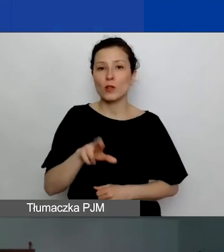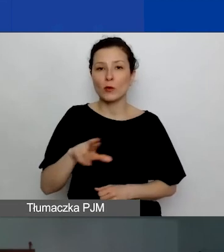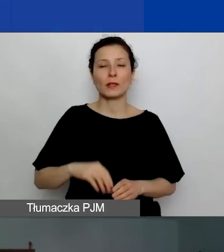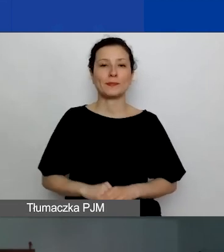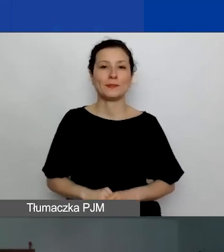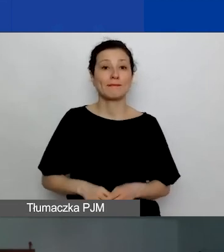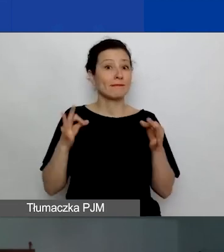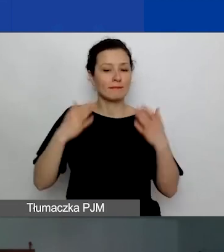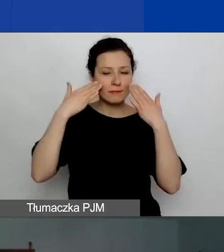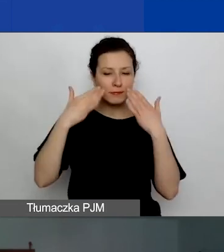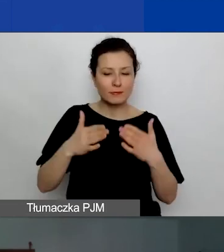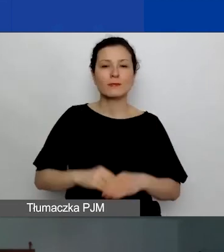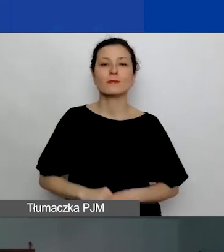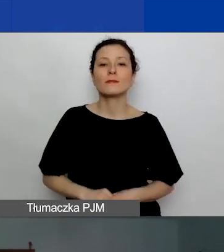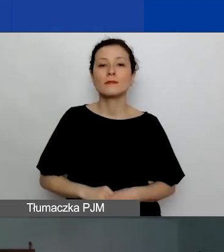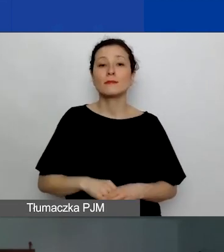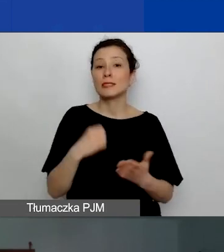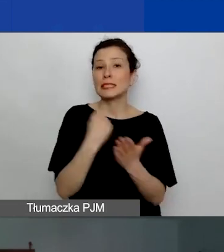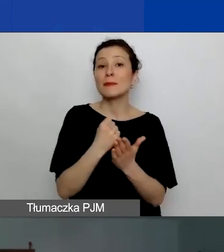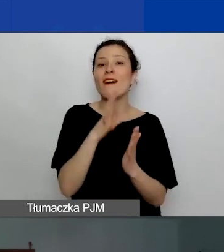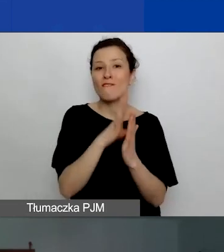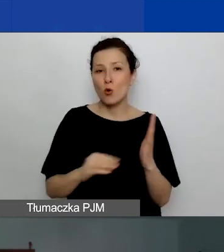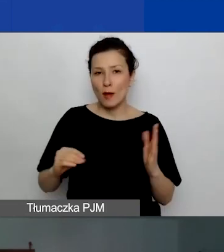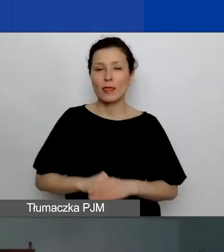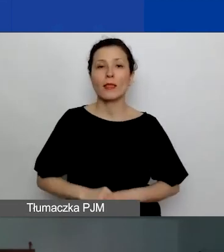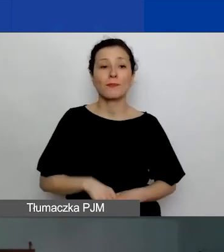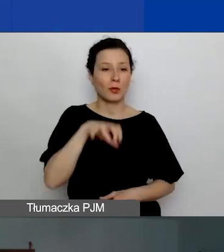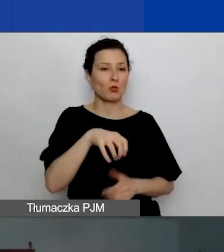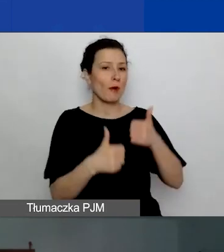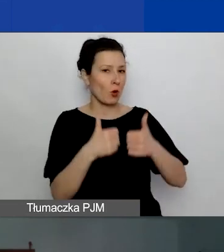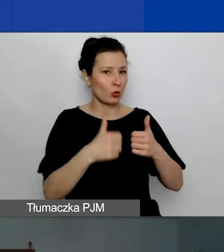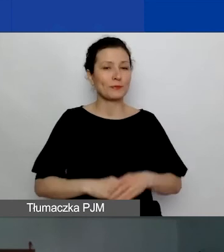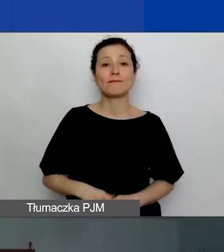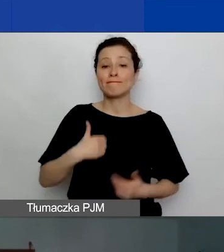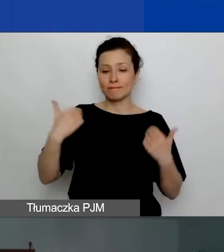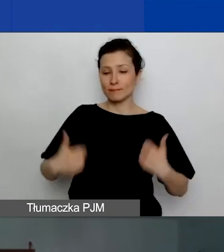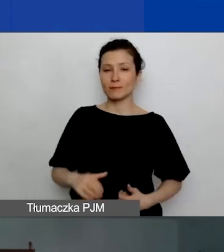Dziś zajmujemy się kwestiami formalnymi w konkursie. Ja nazywam się Agnieszka Koszowska.